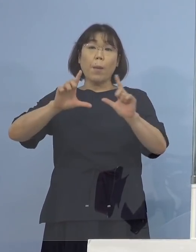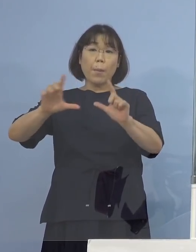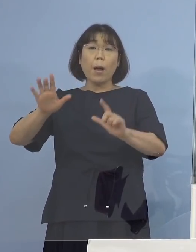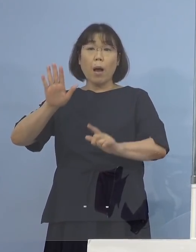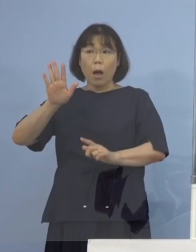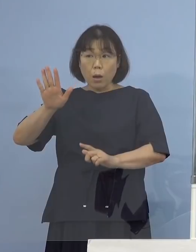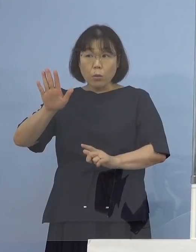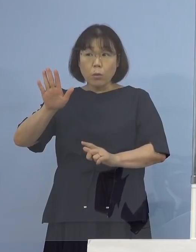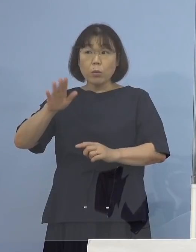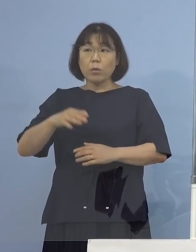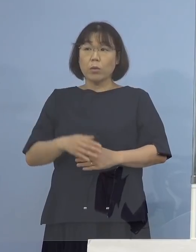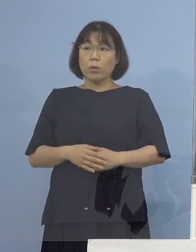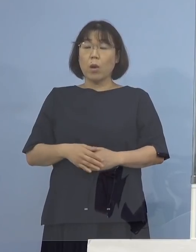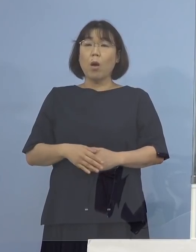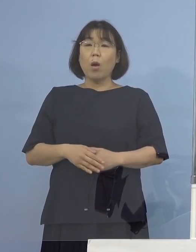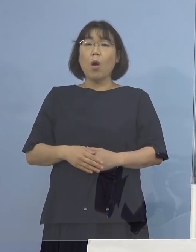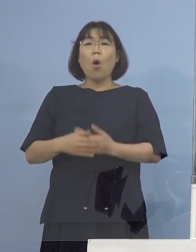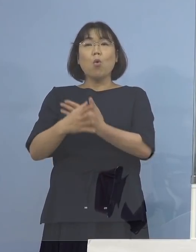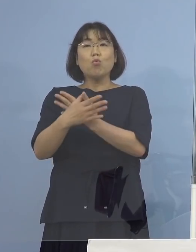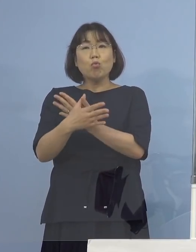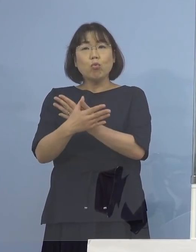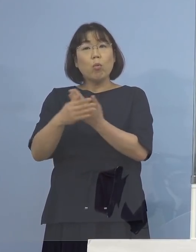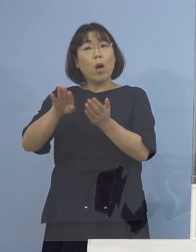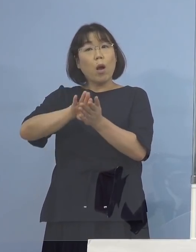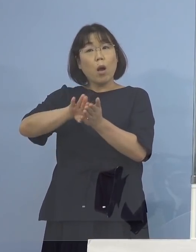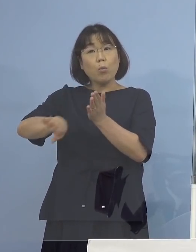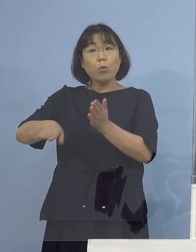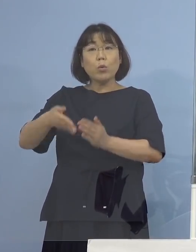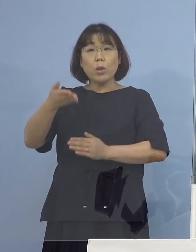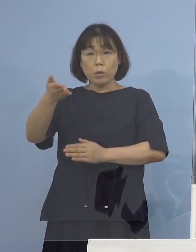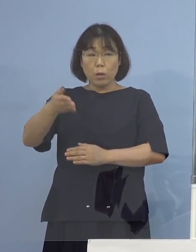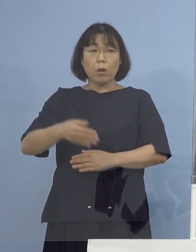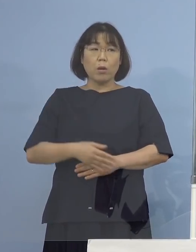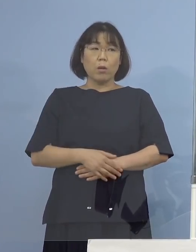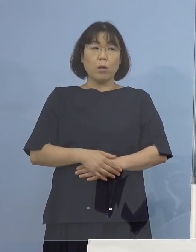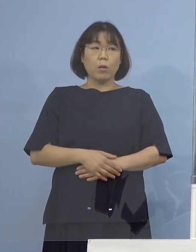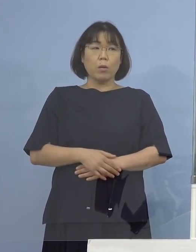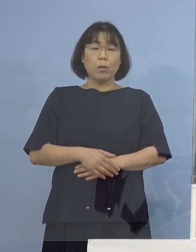この場合、祝祭日を除いていく ということでしょうか